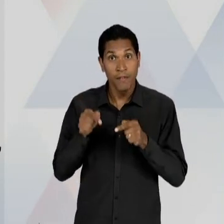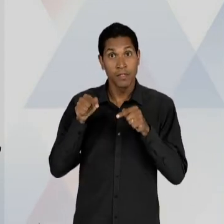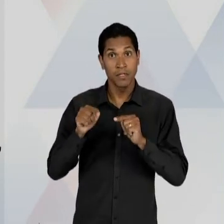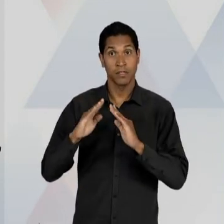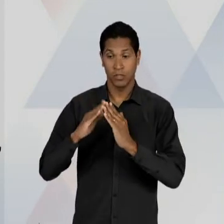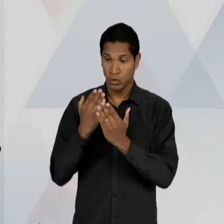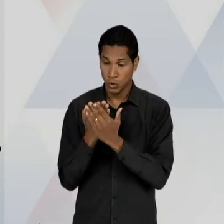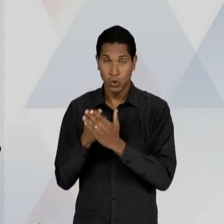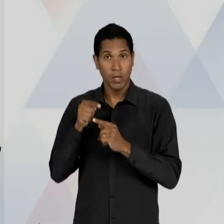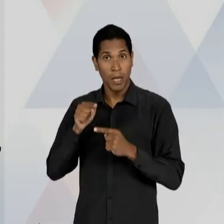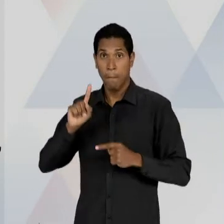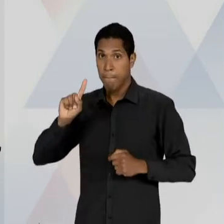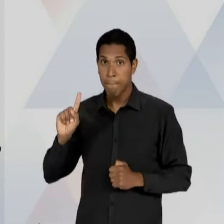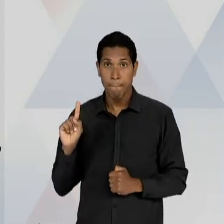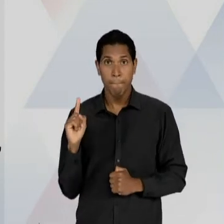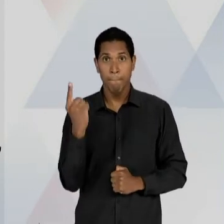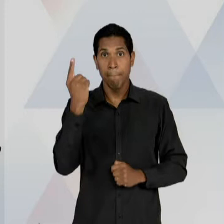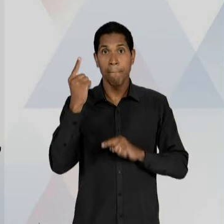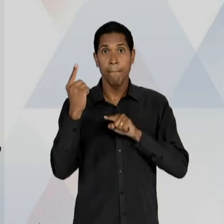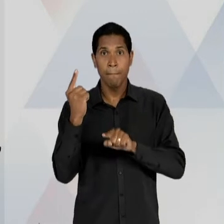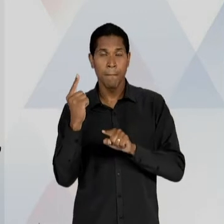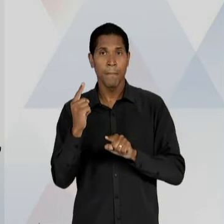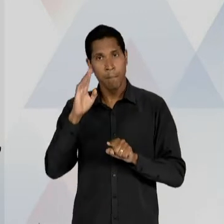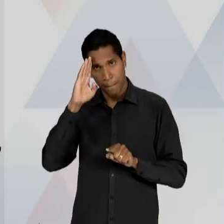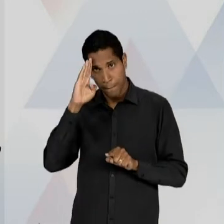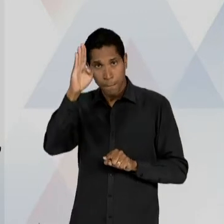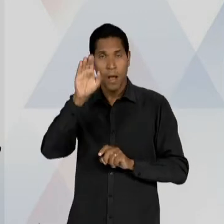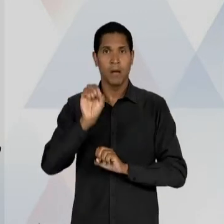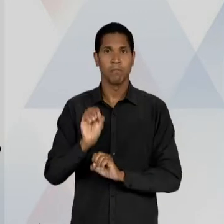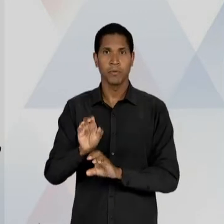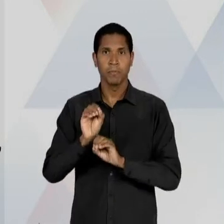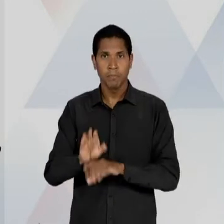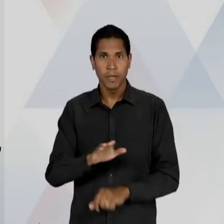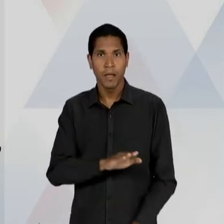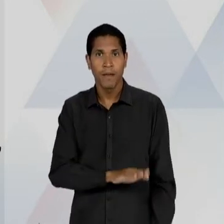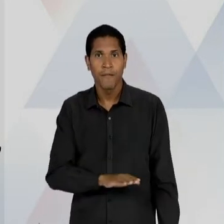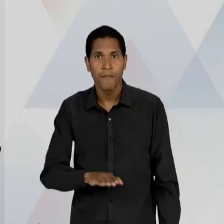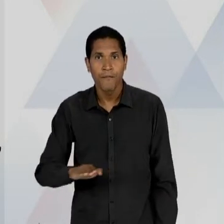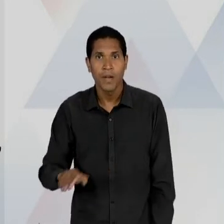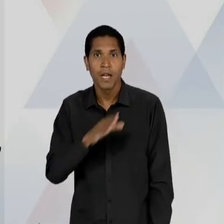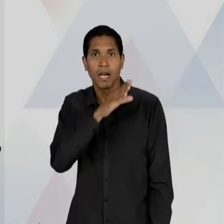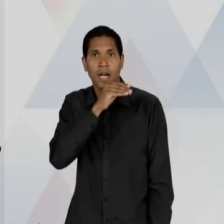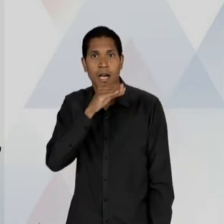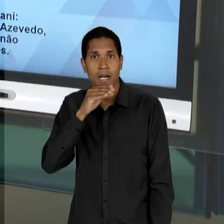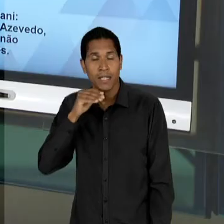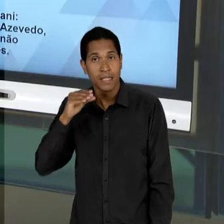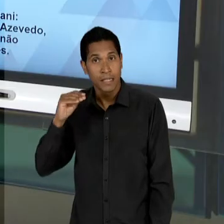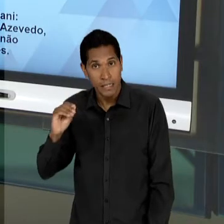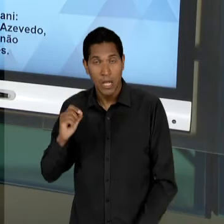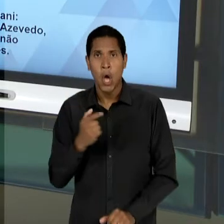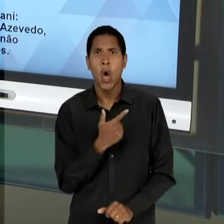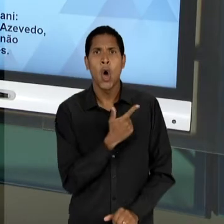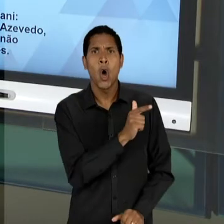PRIMORDIAL DE FORMAÇÃO DA INFÂNCIA E DA ADOLESCÊNCIA, RECUSANDO OUTRAS FORMAS DOMÉSTICAS